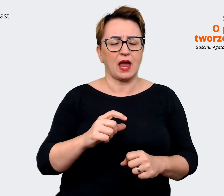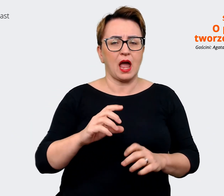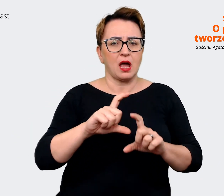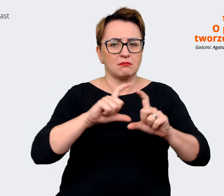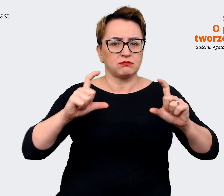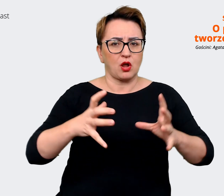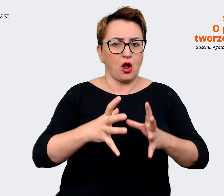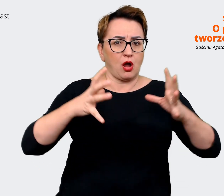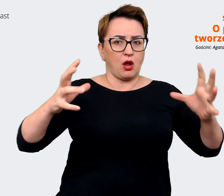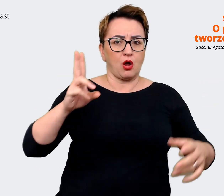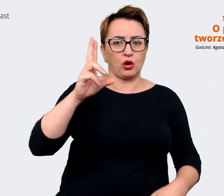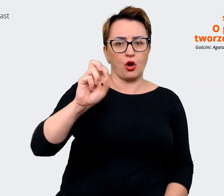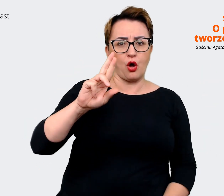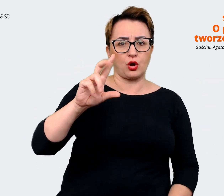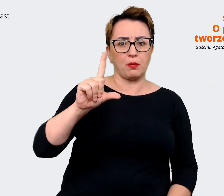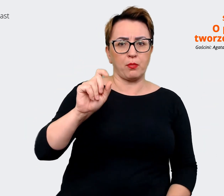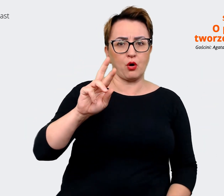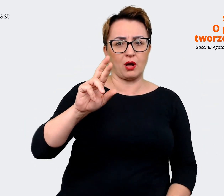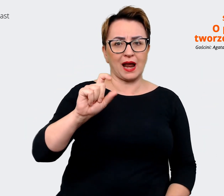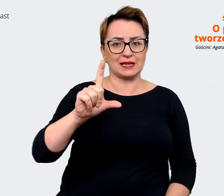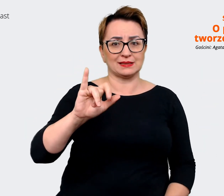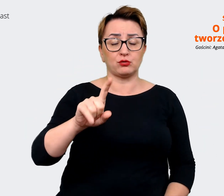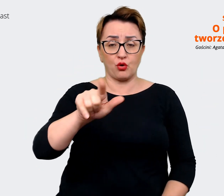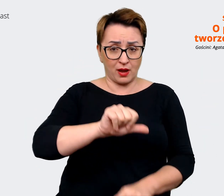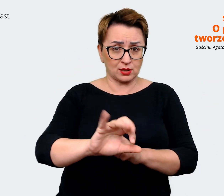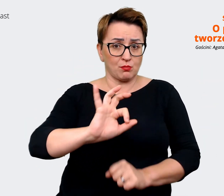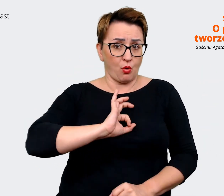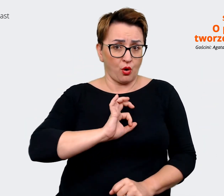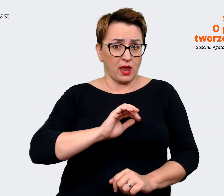w którym ja pracuję, więc to, że widzisz Allegro niekoniecznie od razu może oznaczać,